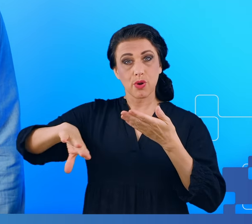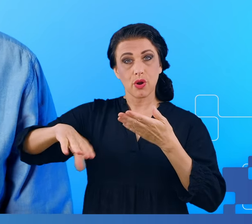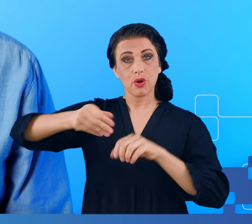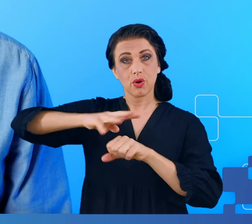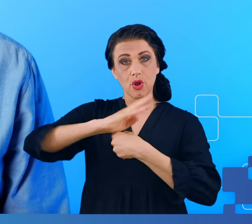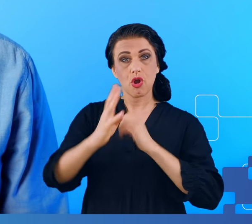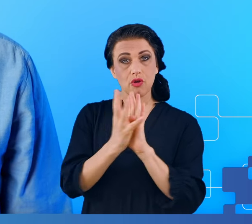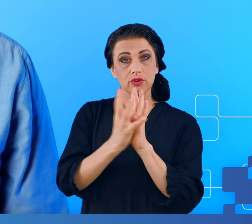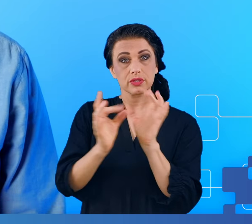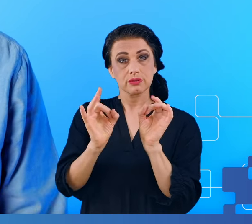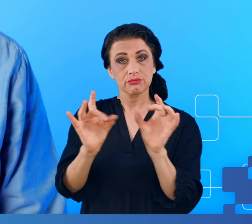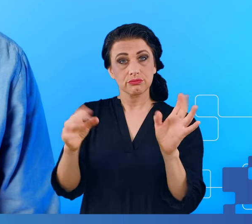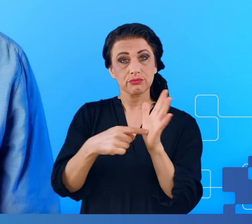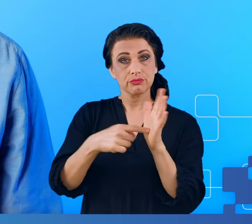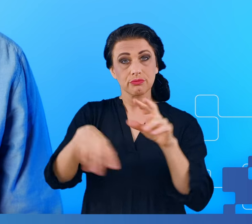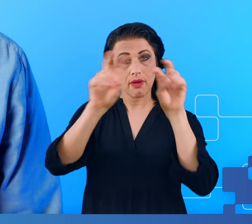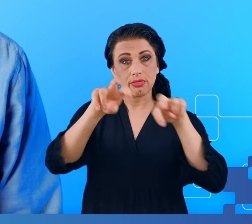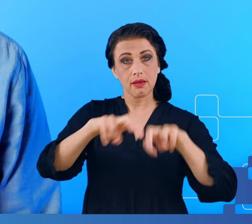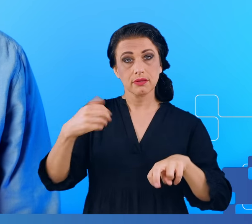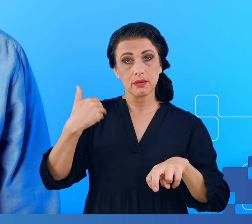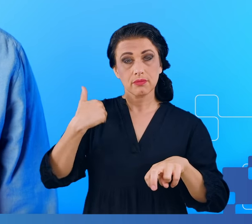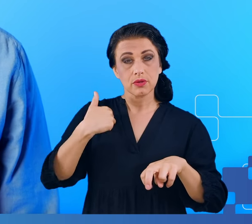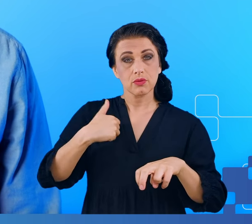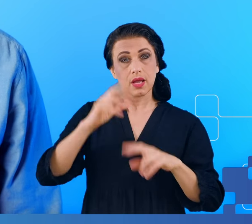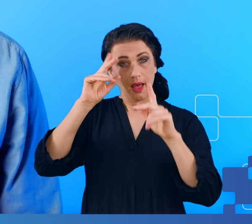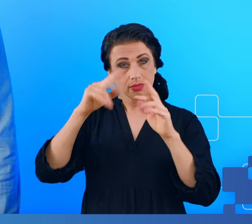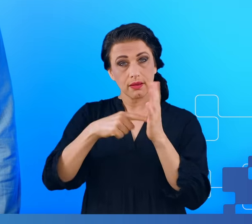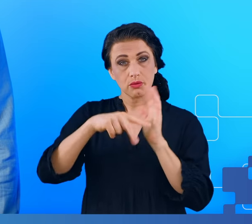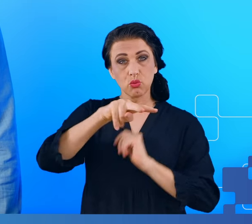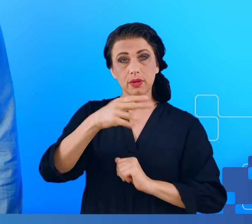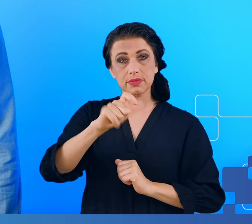Badania były realizowane w Instytucie Informatyki UMCS we współpracy